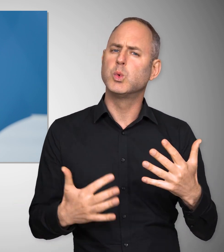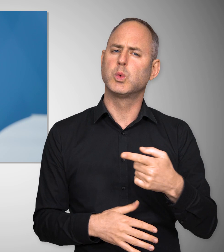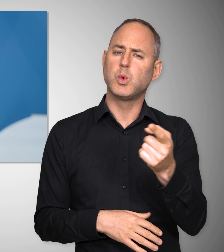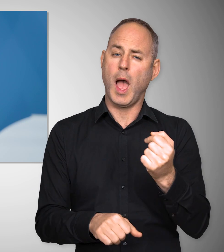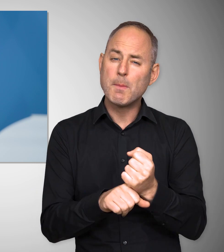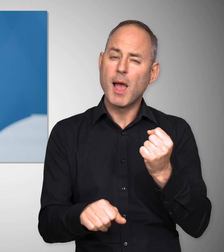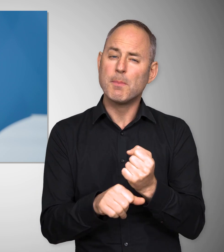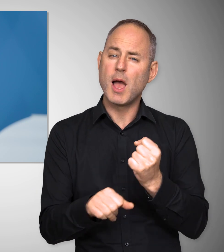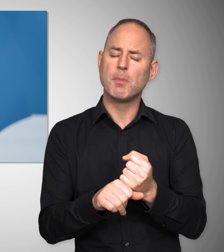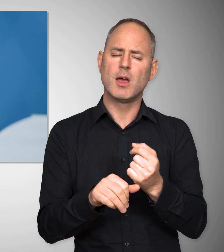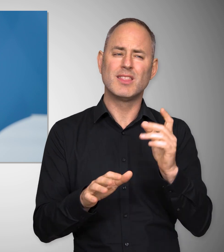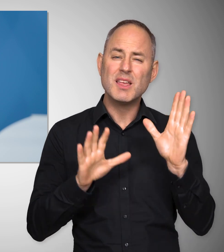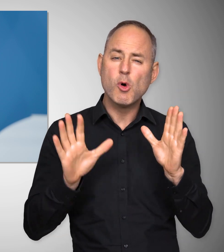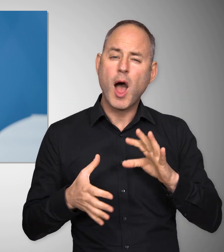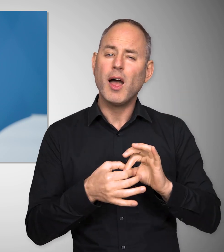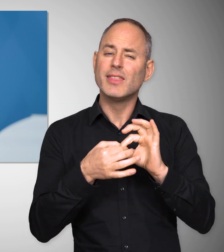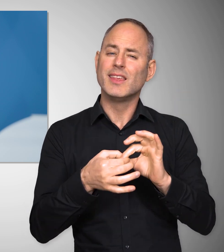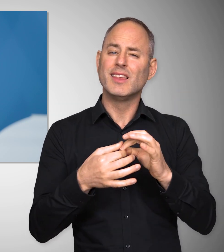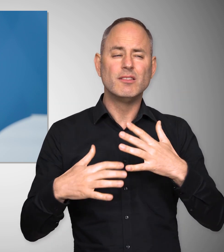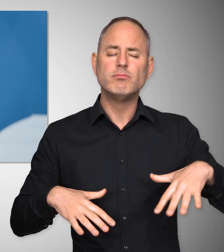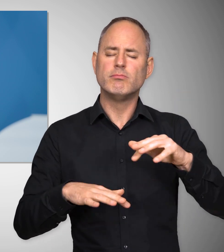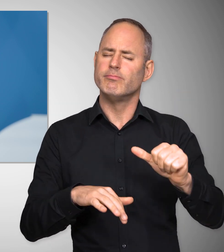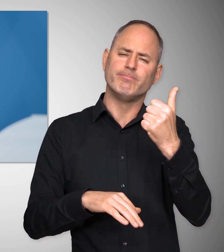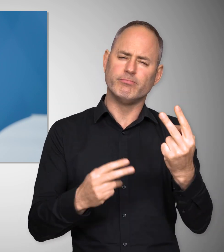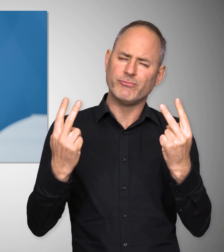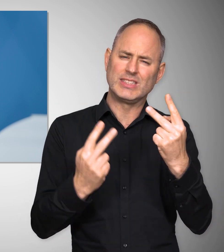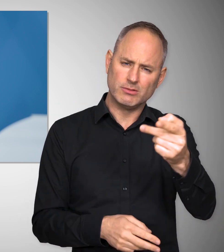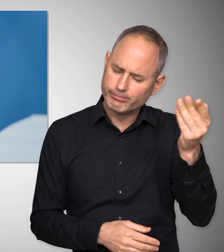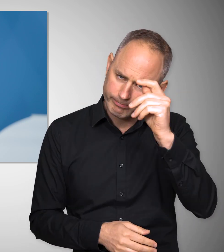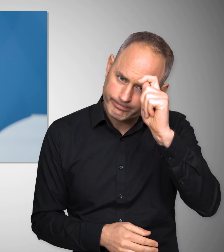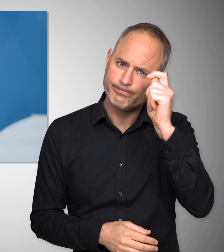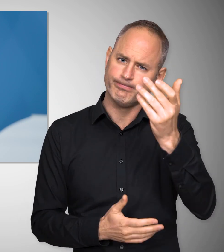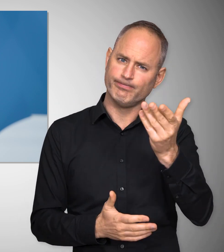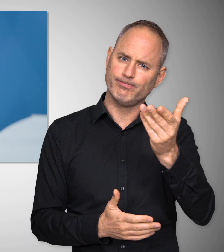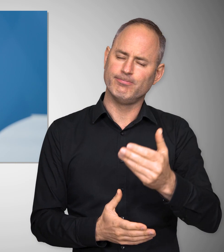dass der Respekt vor denjenigen, die arbeiten, im Mittelpunkt jeder Demokratie stehen muss.